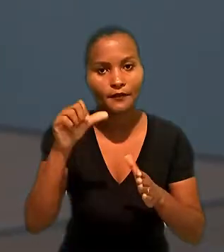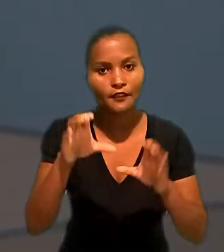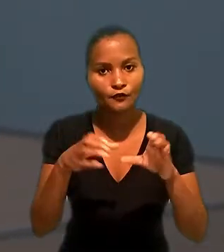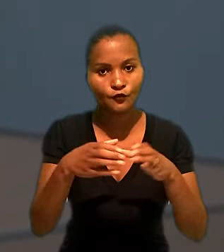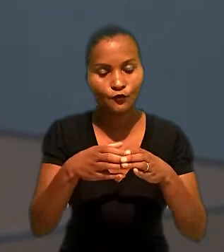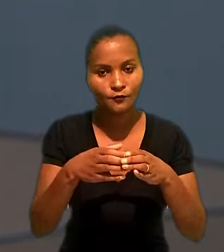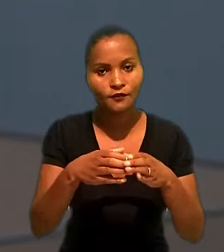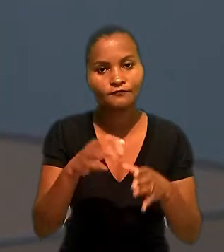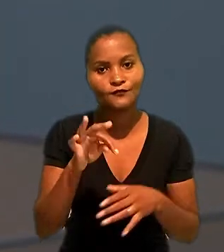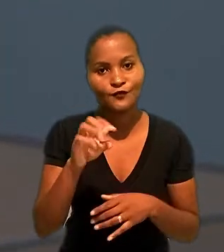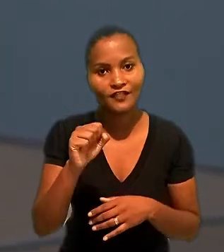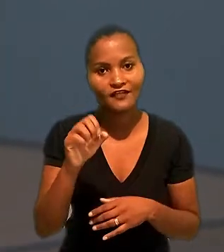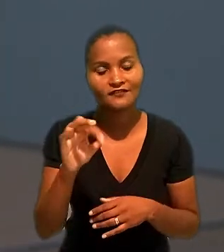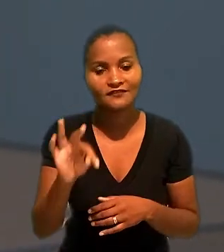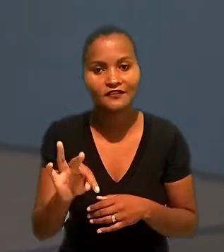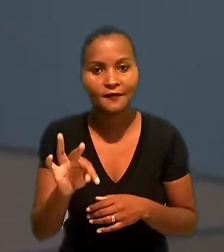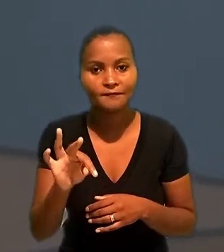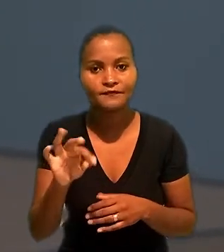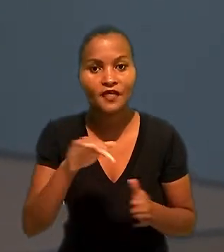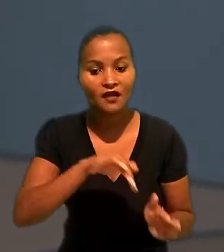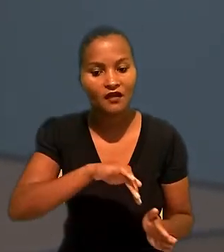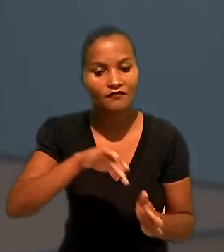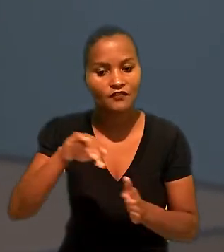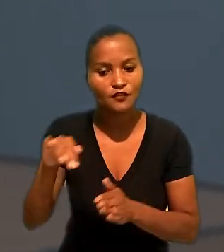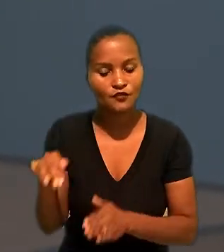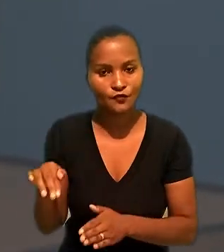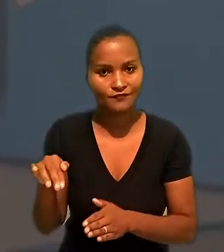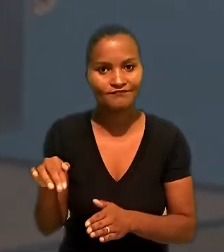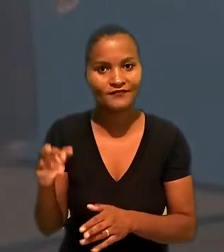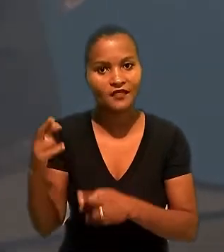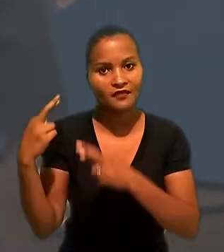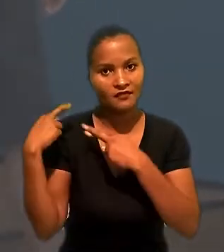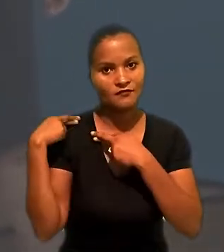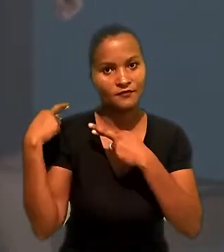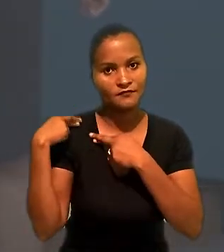A 1ª turma do Tribunal Superior do Trabalho afastou a responsabilidade